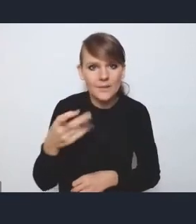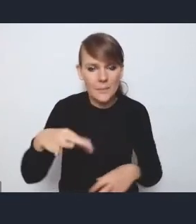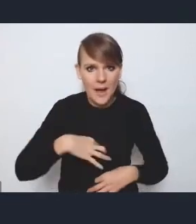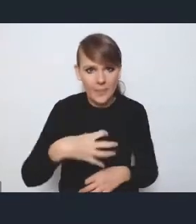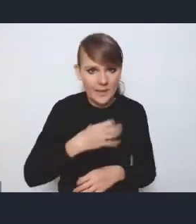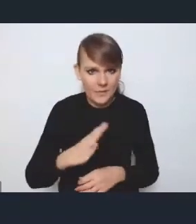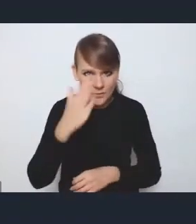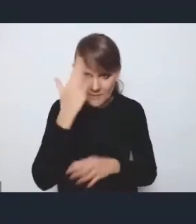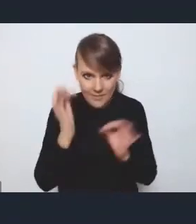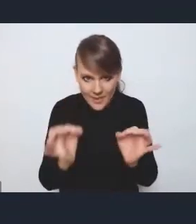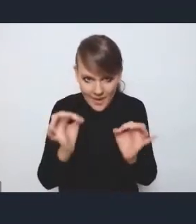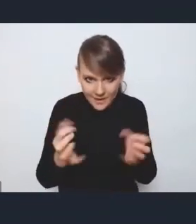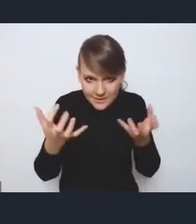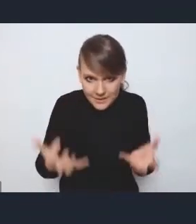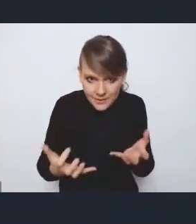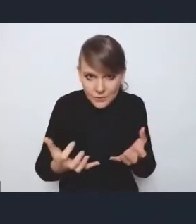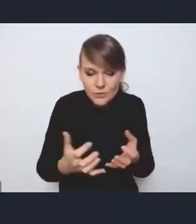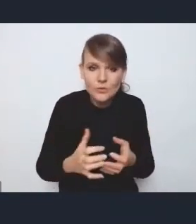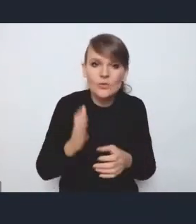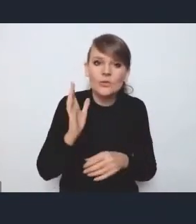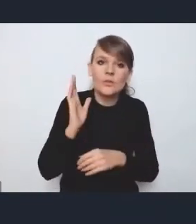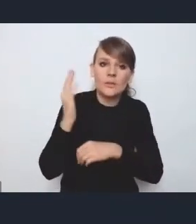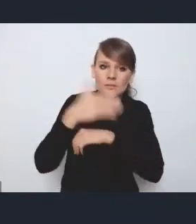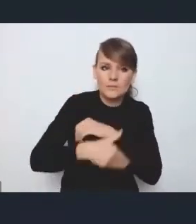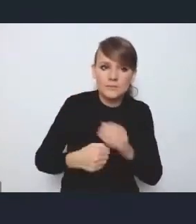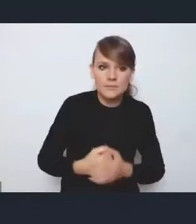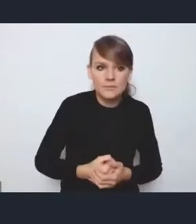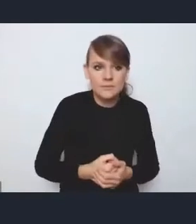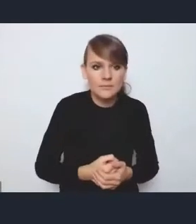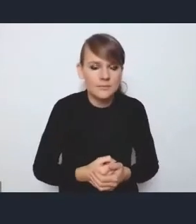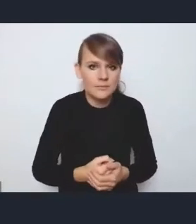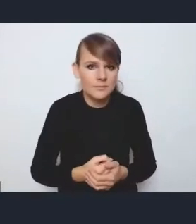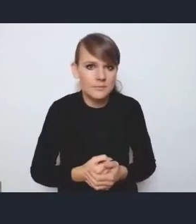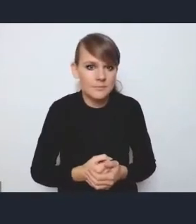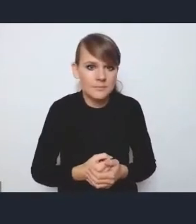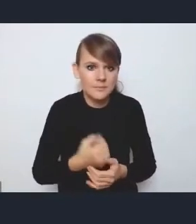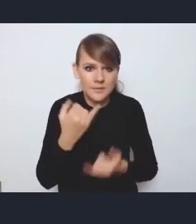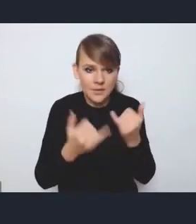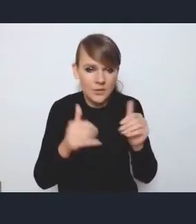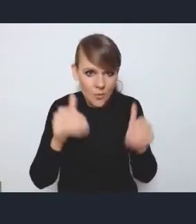czy po tym jeszcze jednym głosie? Jeżeli można, to może bym tak na szybko odniosła się